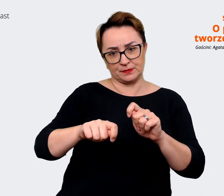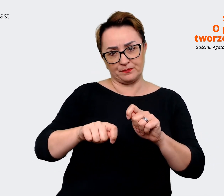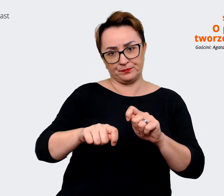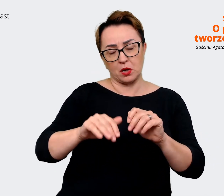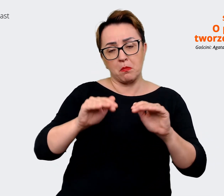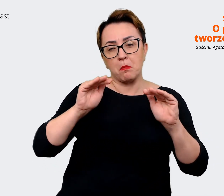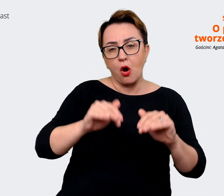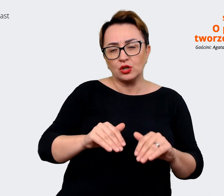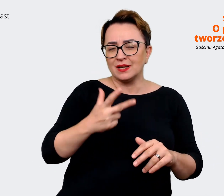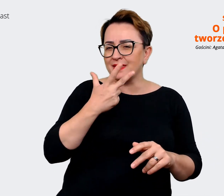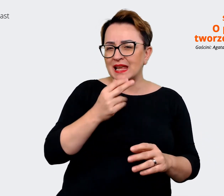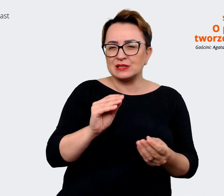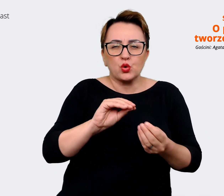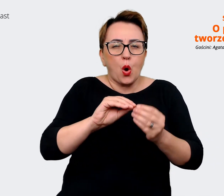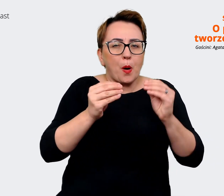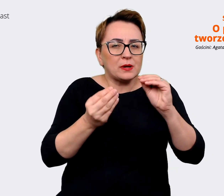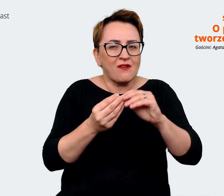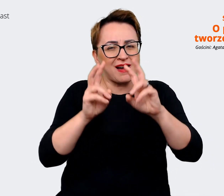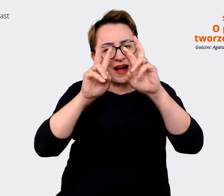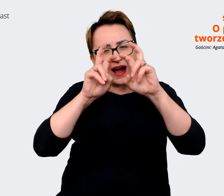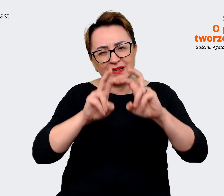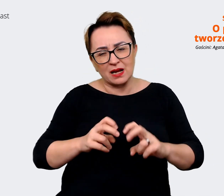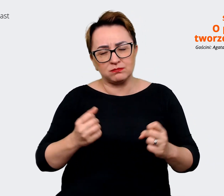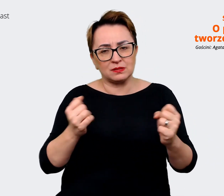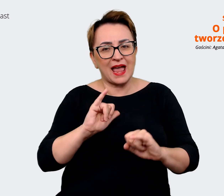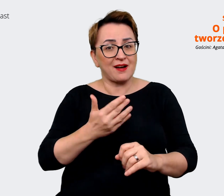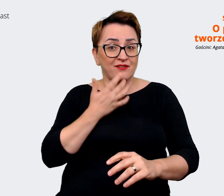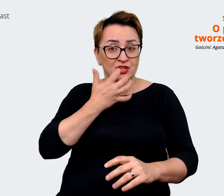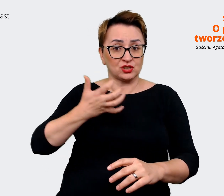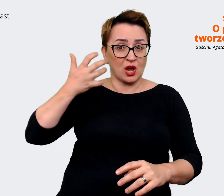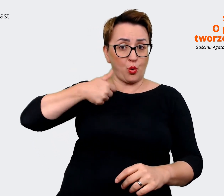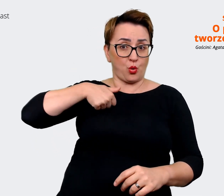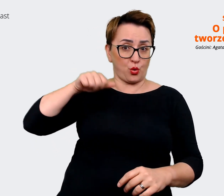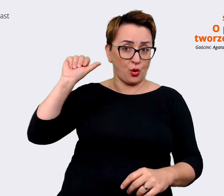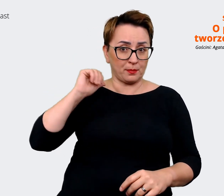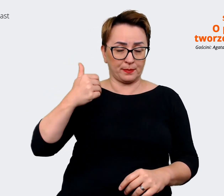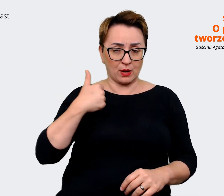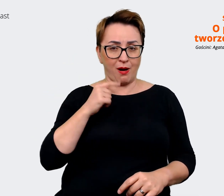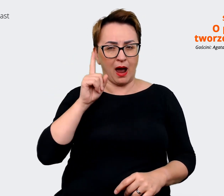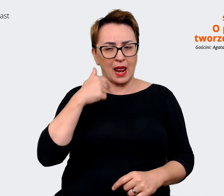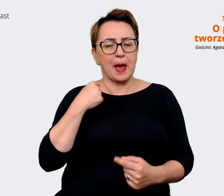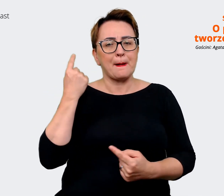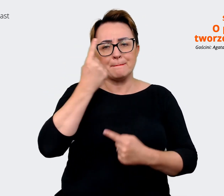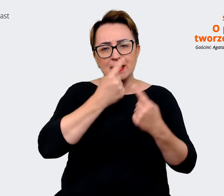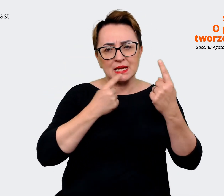tak złożoną analizę wykonywać, jaką robiliśmy w zeszłym roku, ale myślę o serii warsztatów,